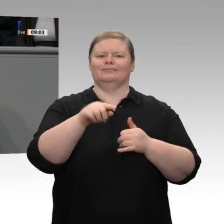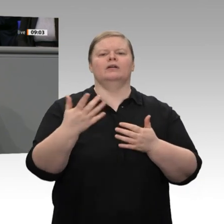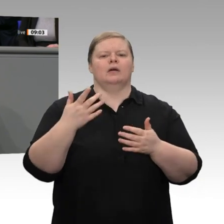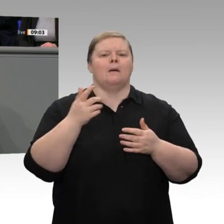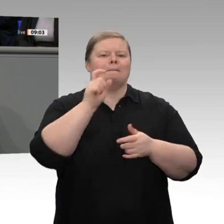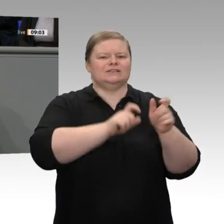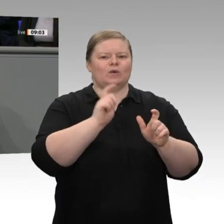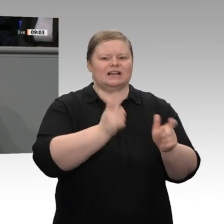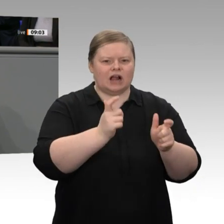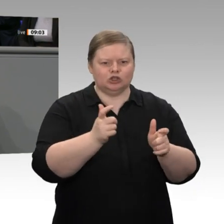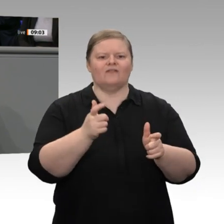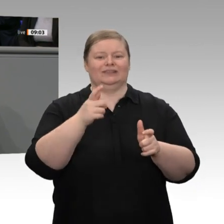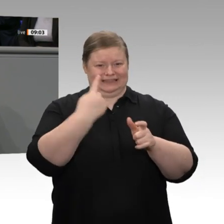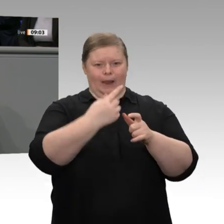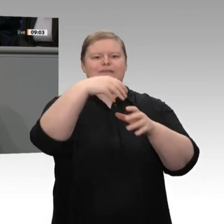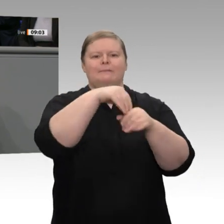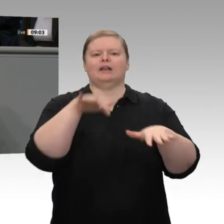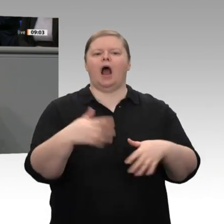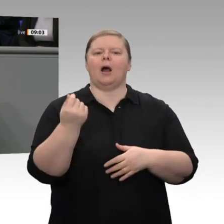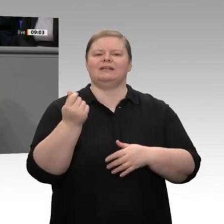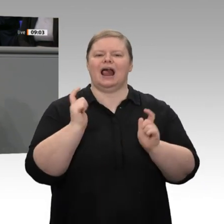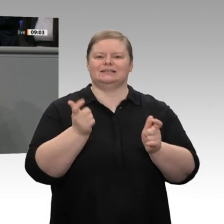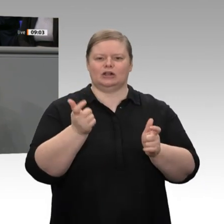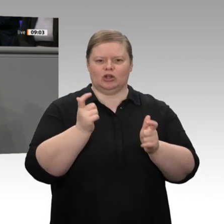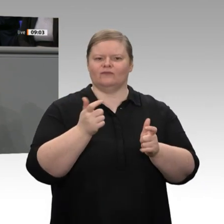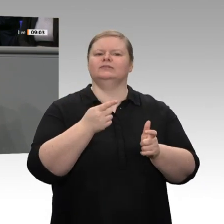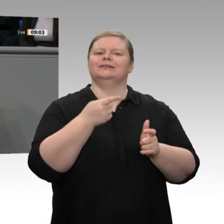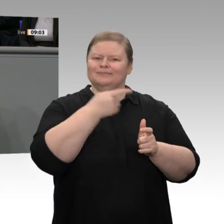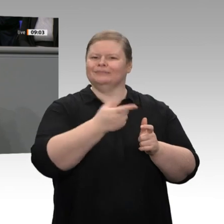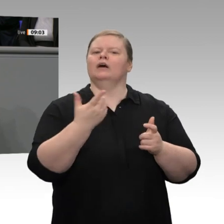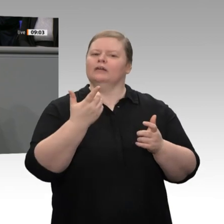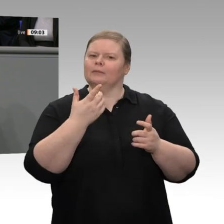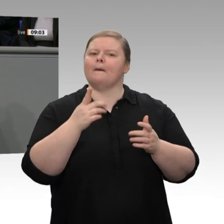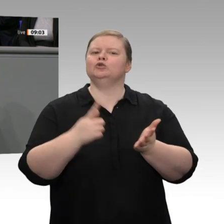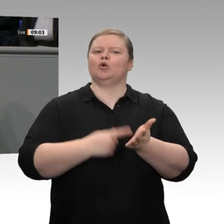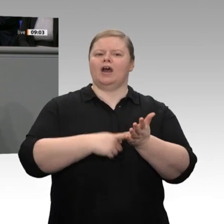gleichgestellt werden können. Auch das ist ein wichtiges Zeichen insbesondere an